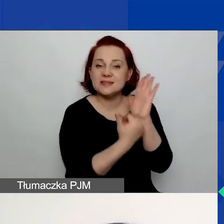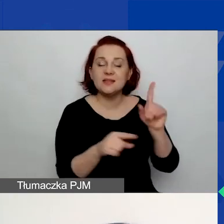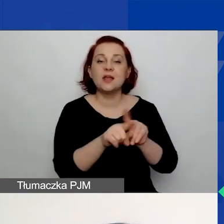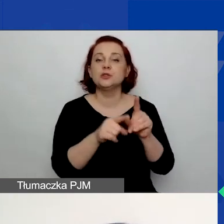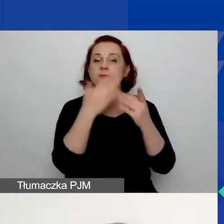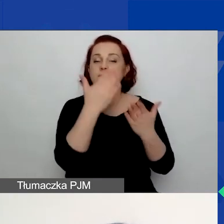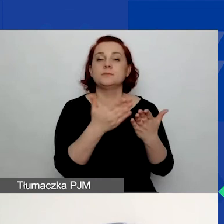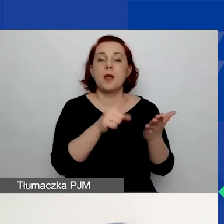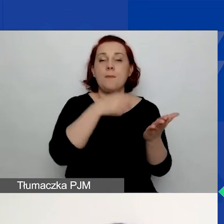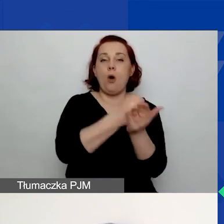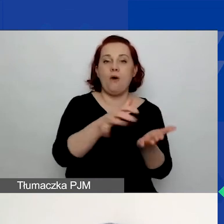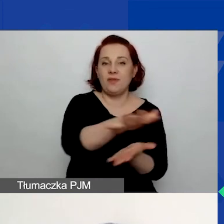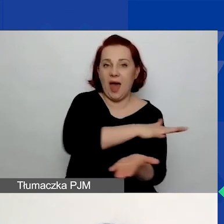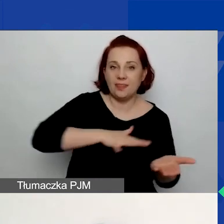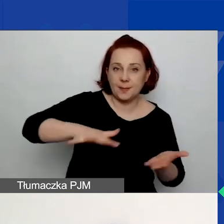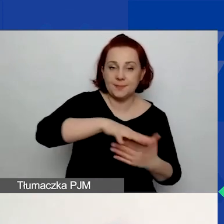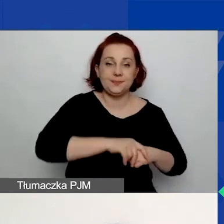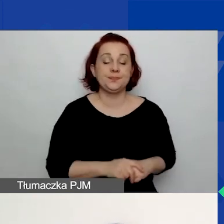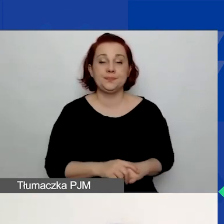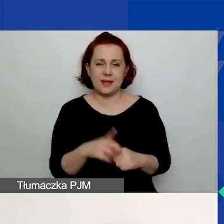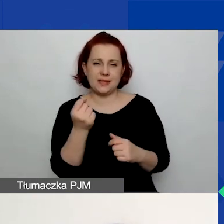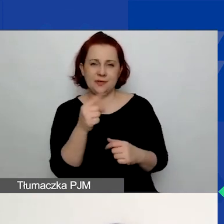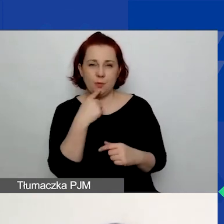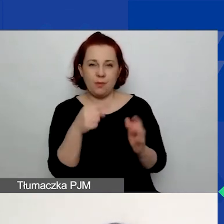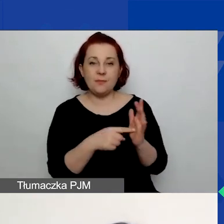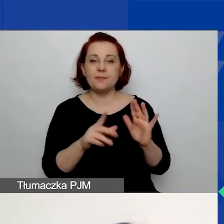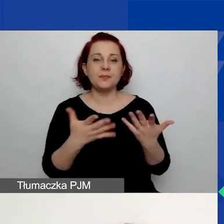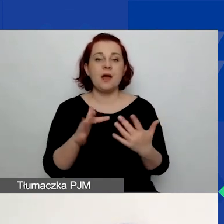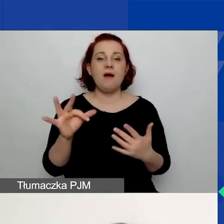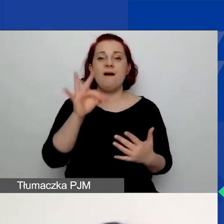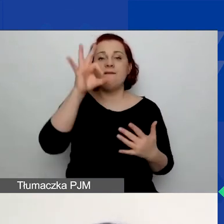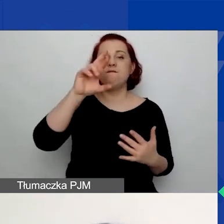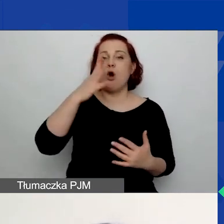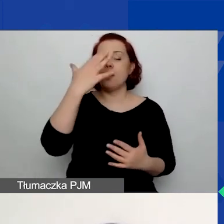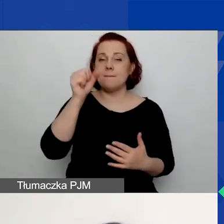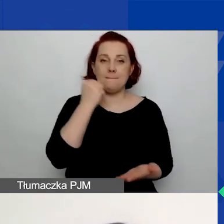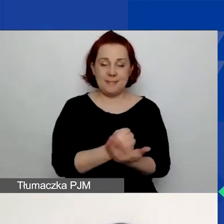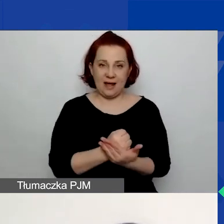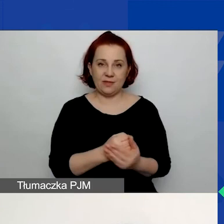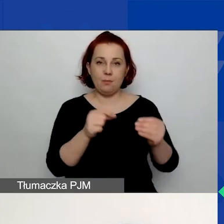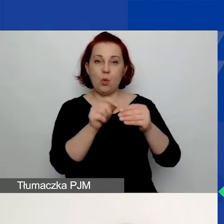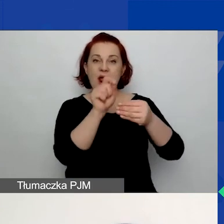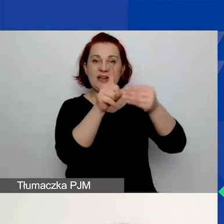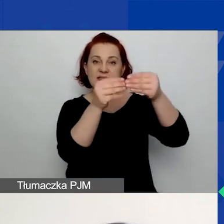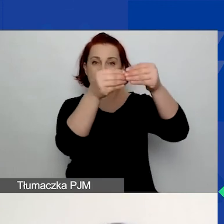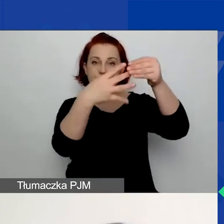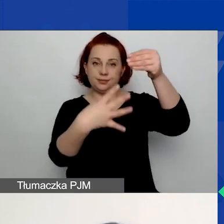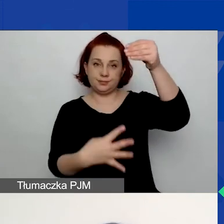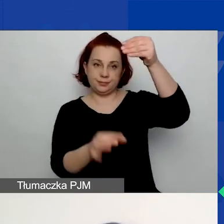Tutaj zatrzymam się na chwilę nad formą prawną. Wybieracie z listy rozwijanej i bardzo łatwo jest wybrać nie tę opcję.